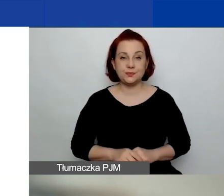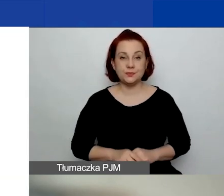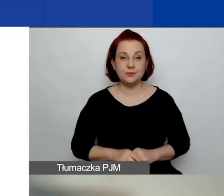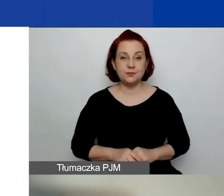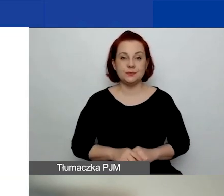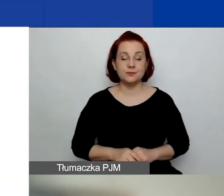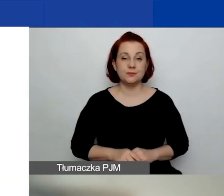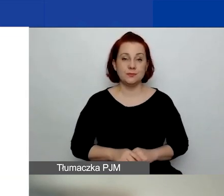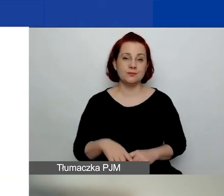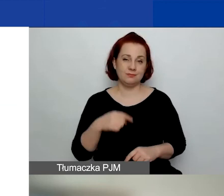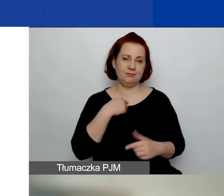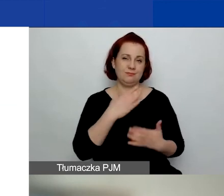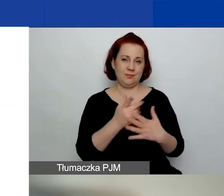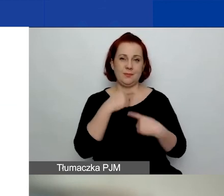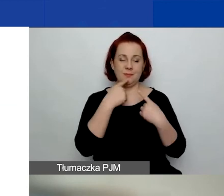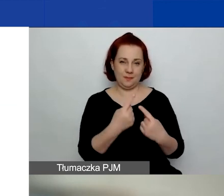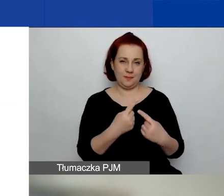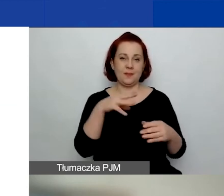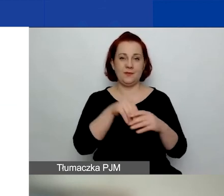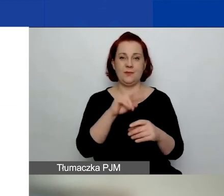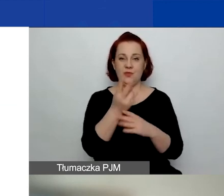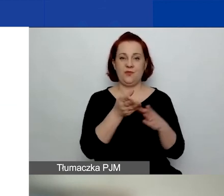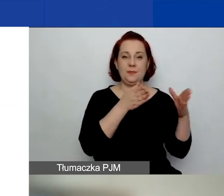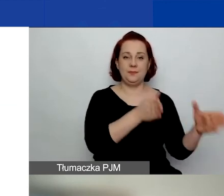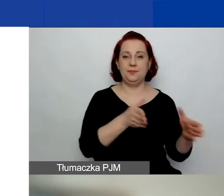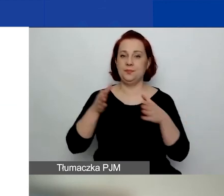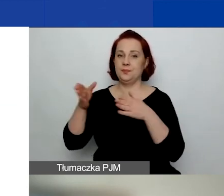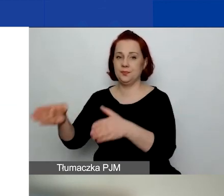Tak jak powiedziałam, mamy dwie ścieżki. Przepraszam.